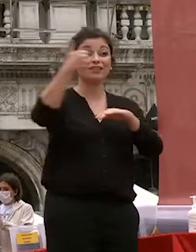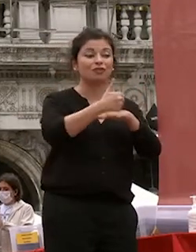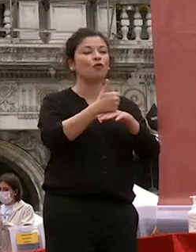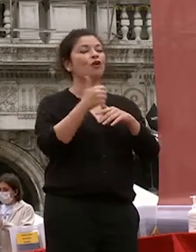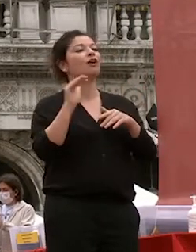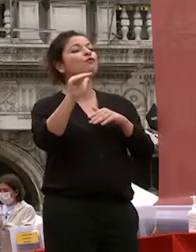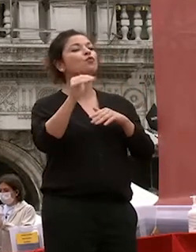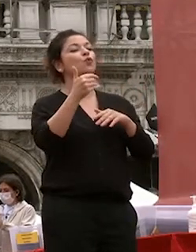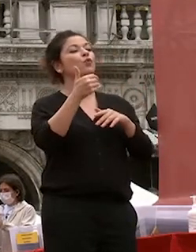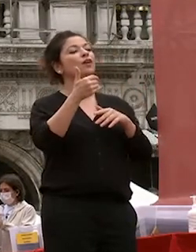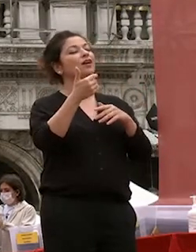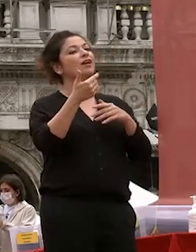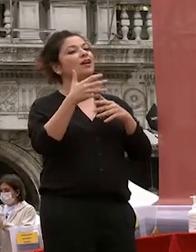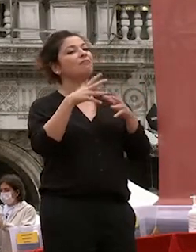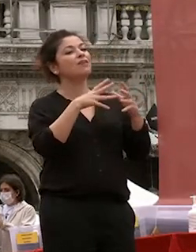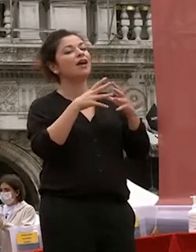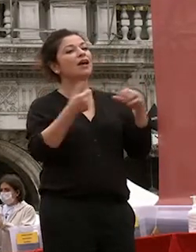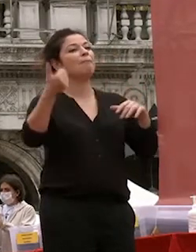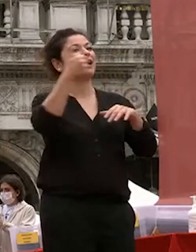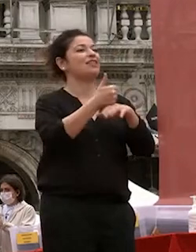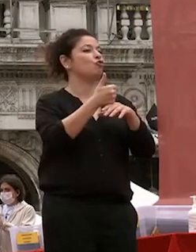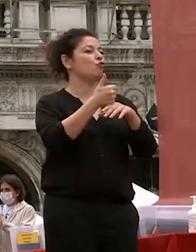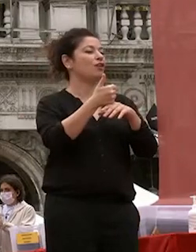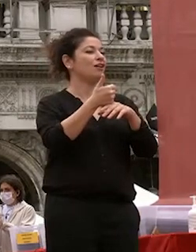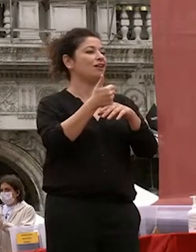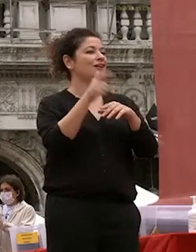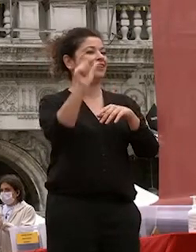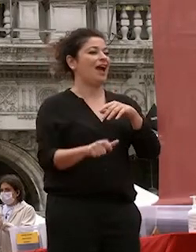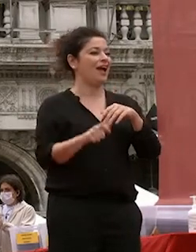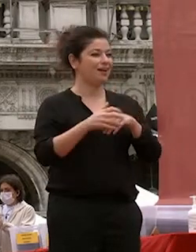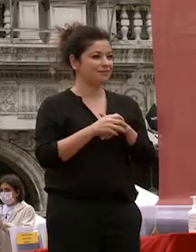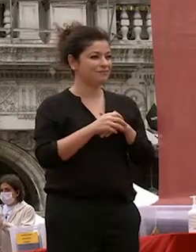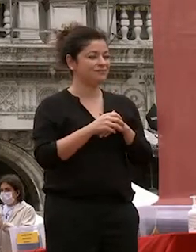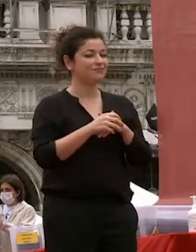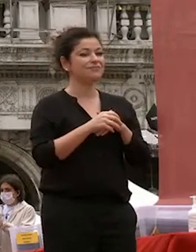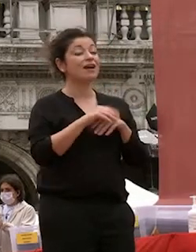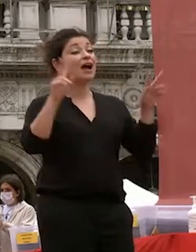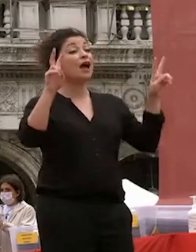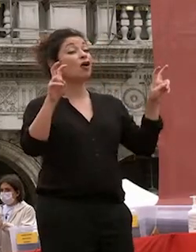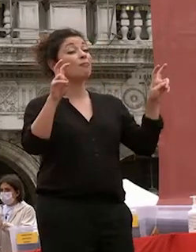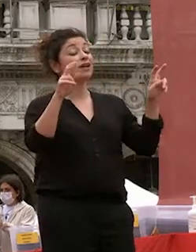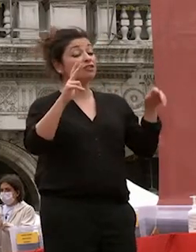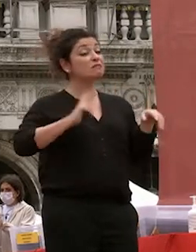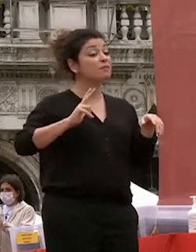nostro paese e del mondo e parlando di speranze di fiducia in voi